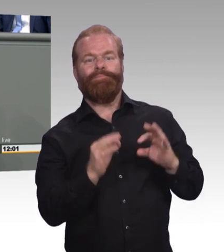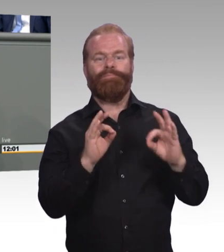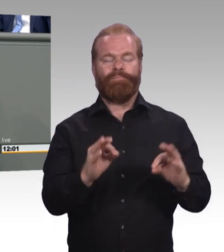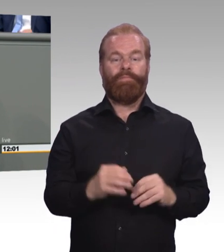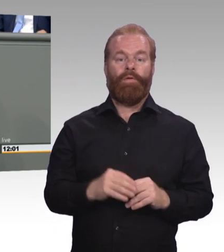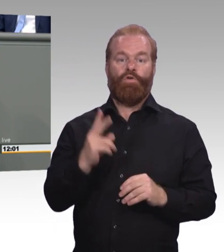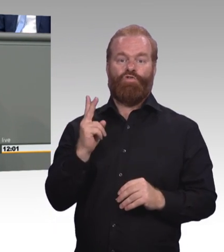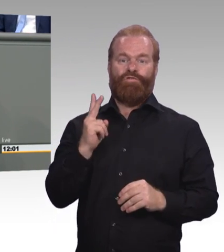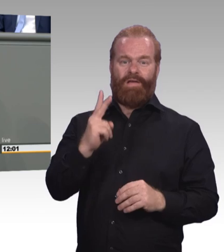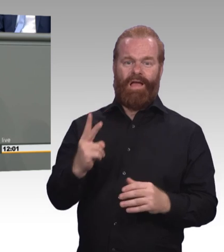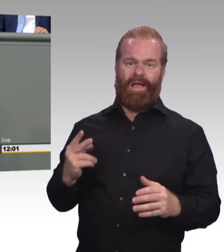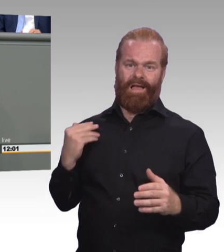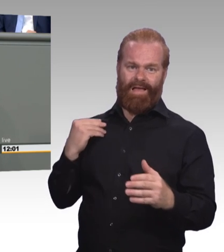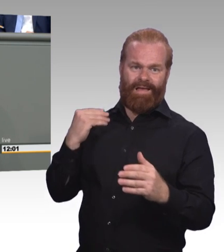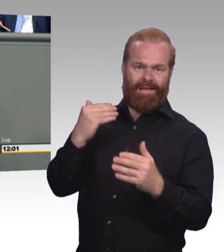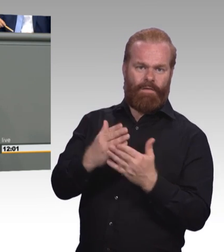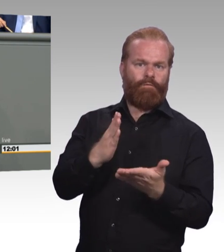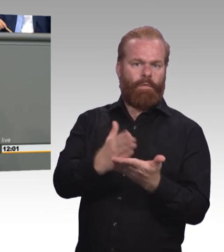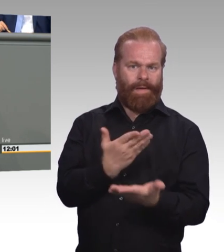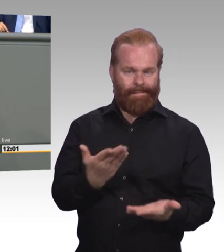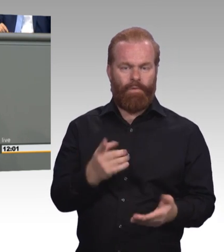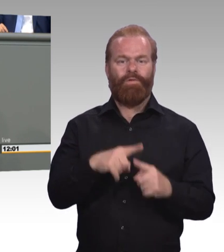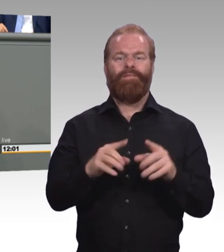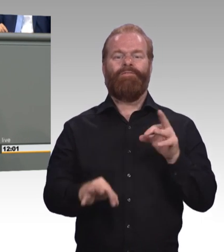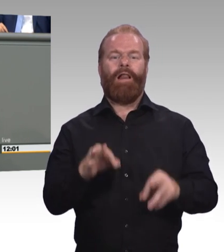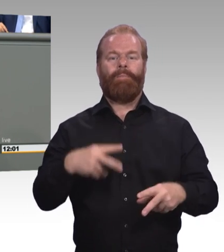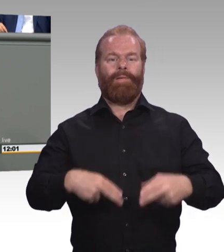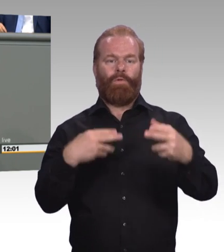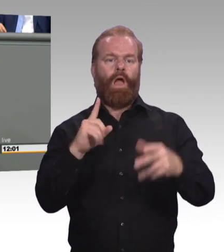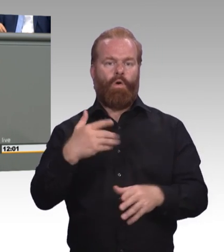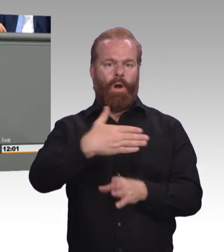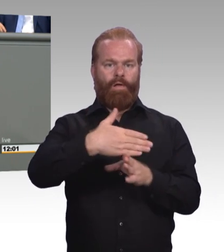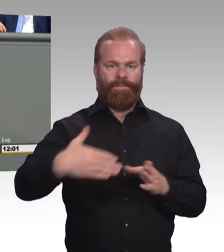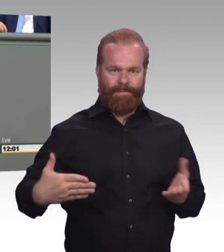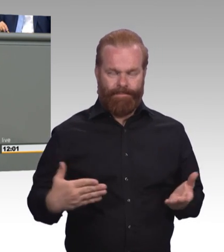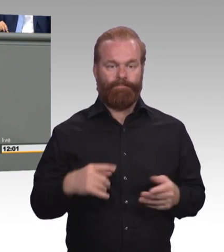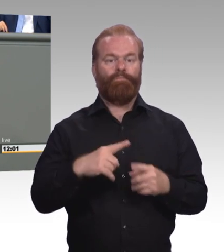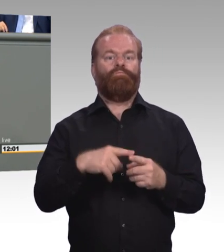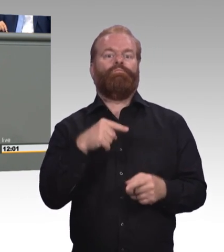Des Berufsbildungs-Systems in Deutschland, aber wir haben natürlich auch Kritik. (Zwischenruf)